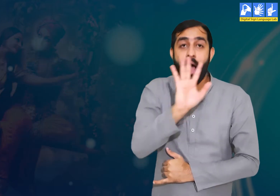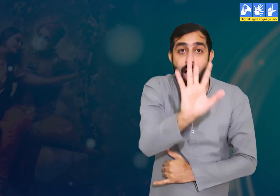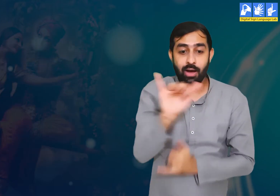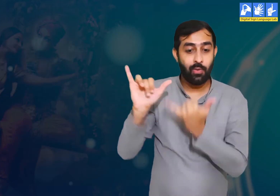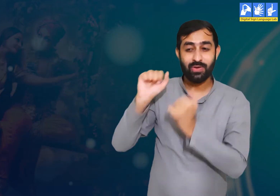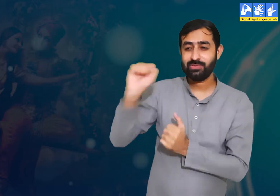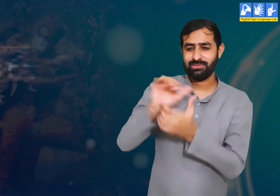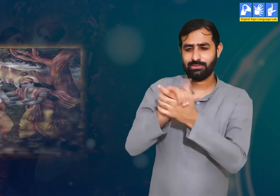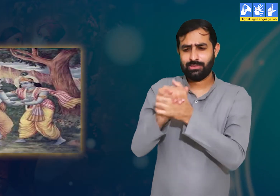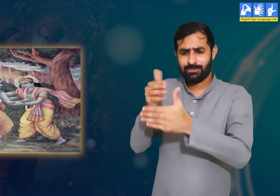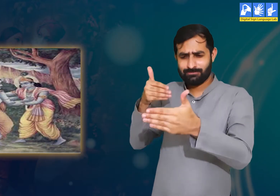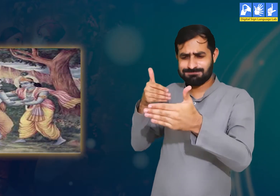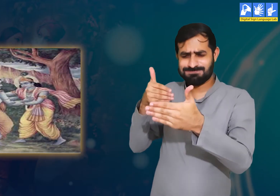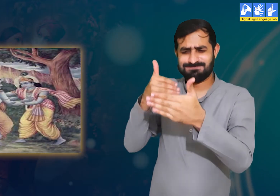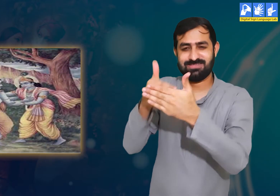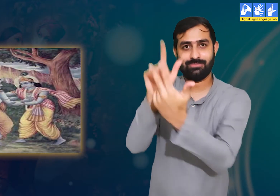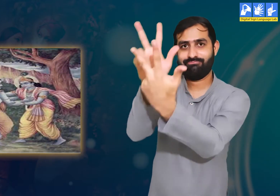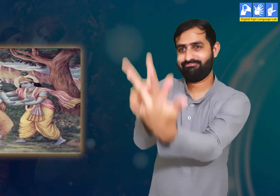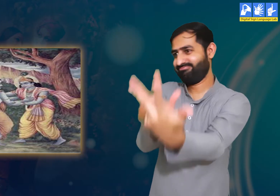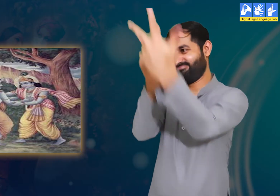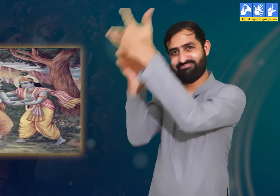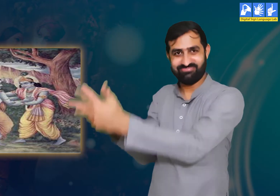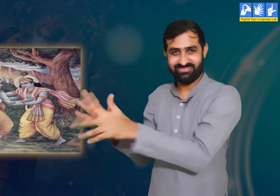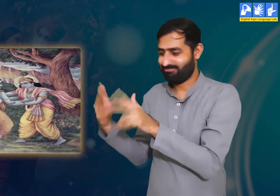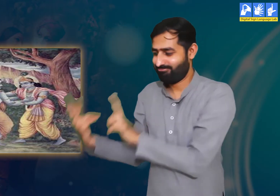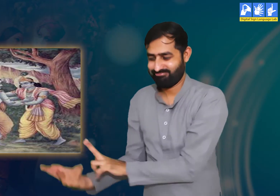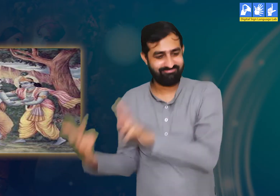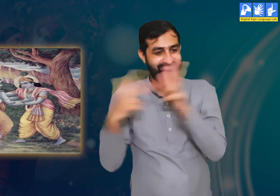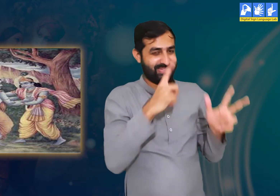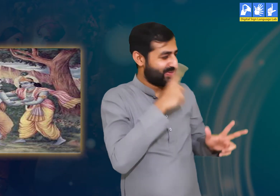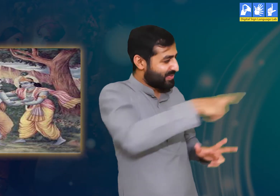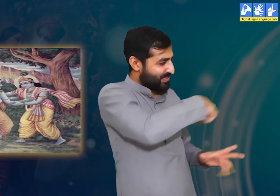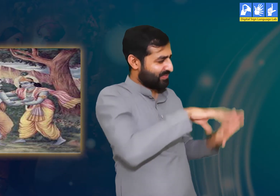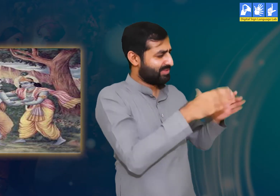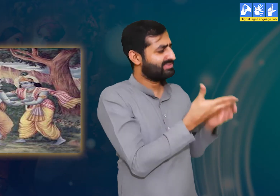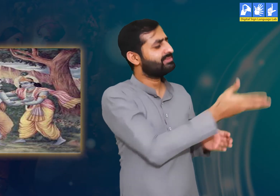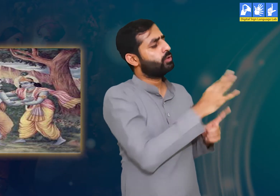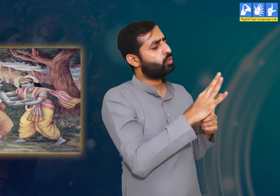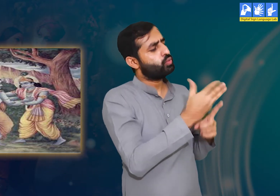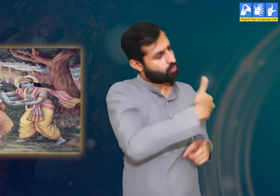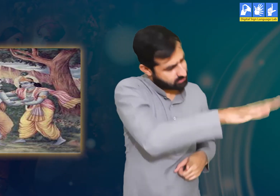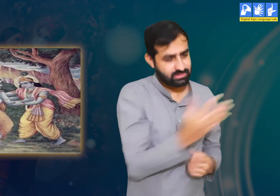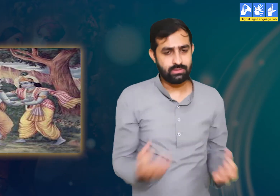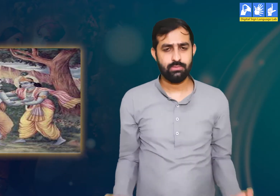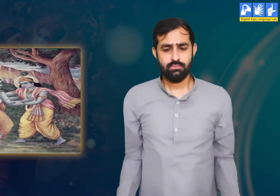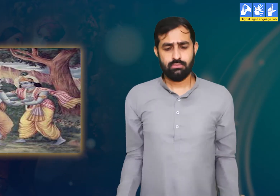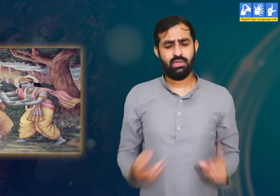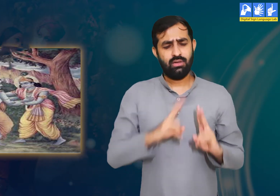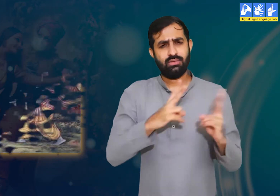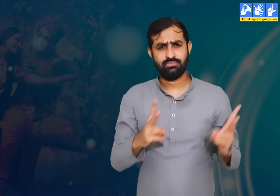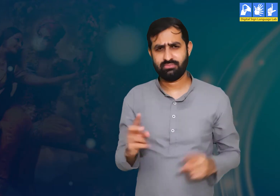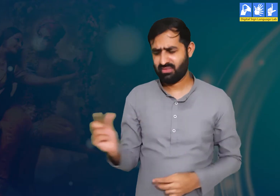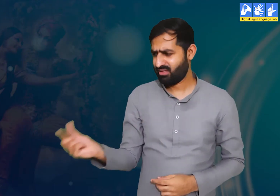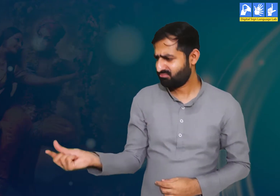उन्हें श्री कृष्ण द्वारा भेजा गया ज्ञान योग का संदेश सुनकर बहुत ही निराशा हो रही हैं।